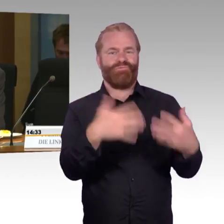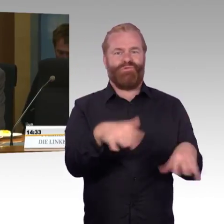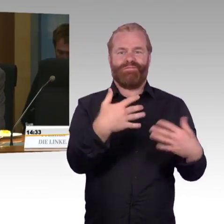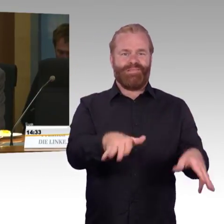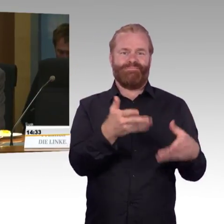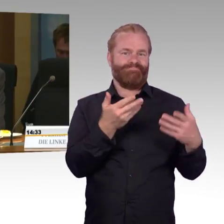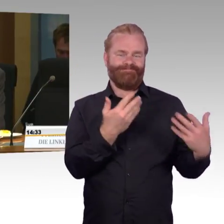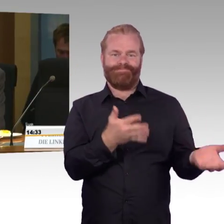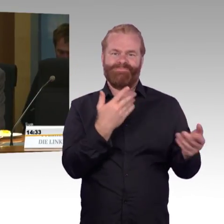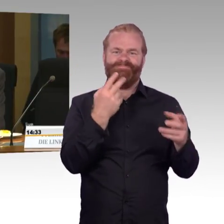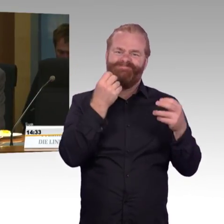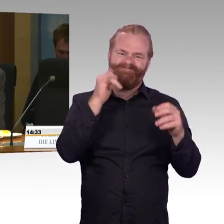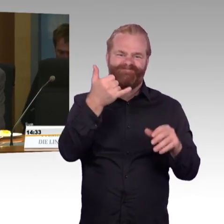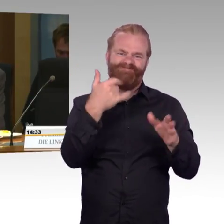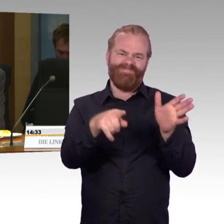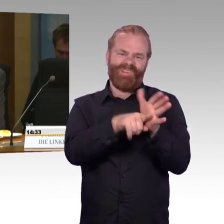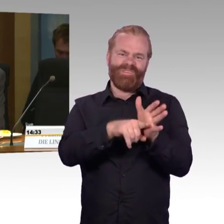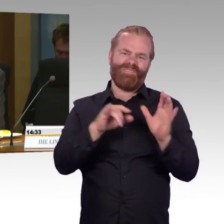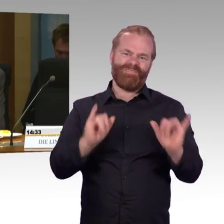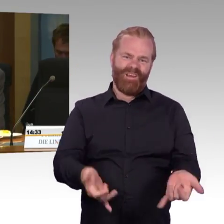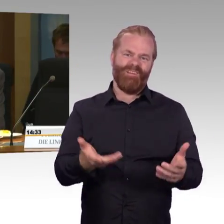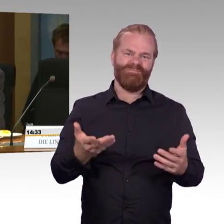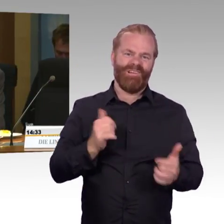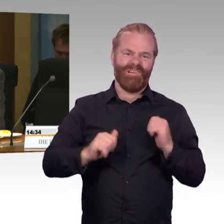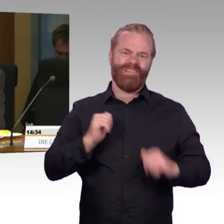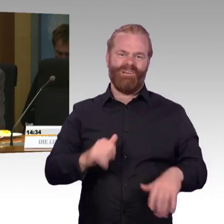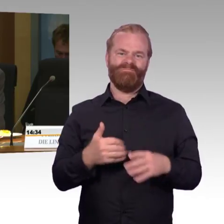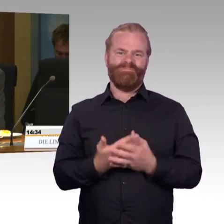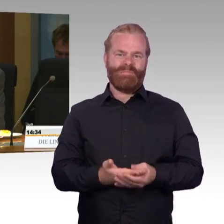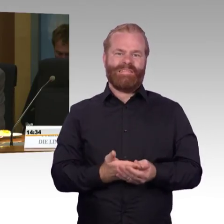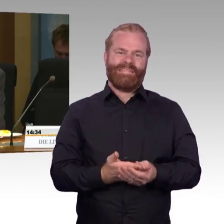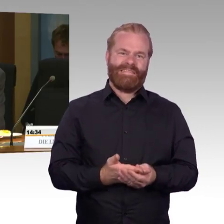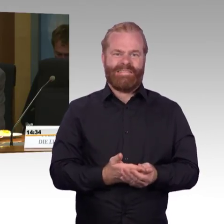verlangt ja bekanntlich die Möglichkeit zum selbstständigen Ein- und Aussteigen für Menschen im Rollstuhl.